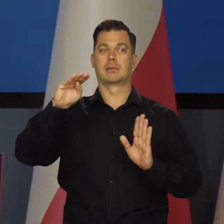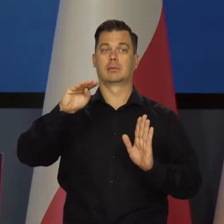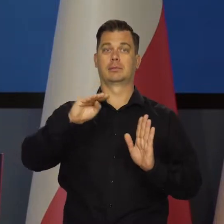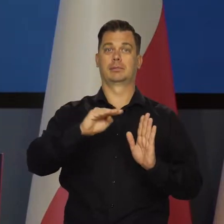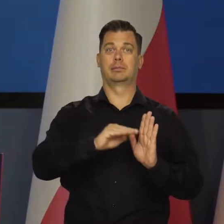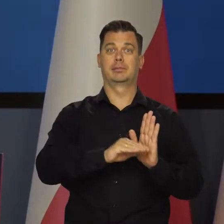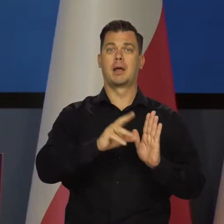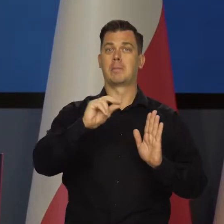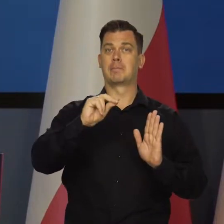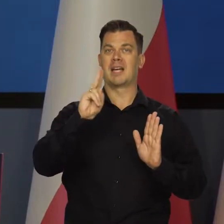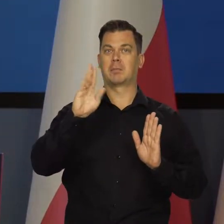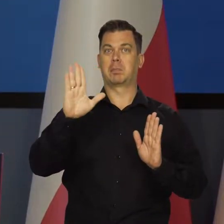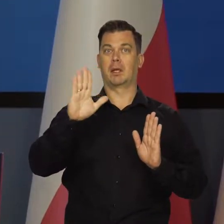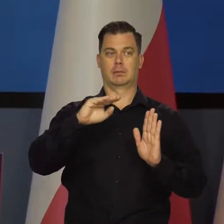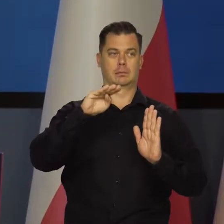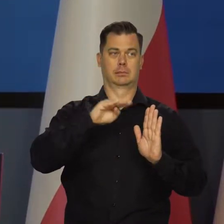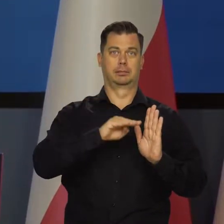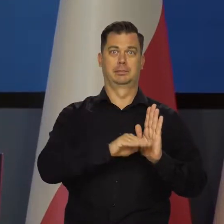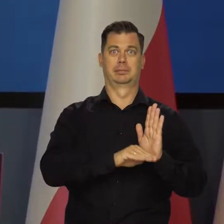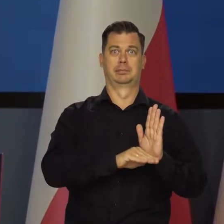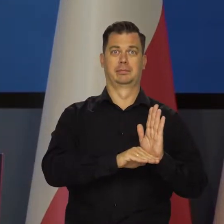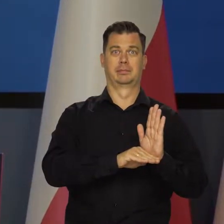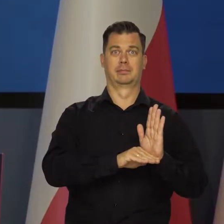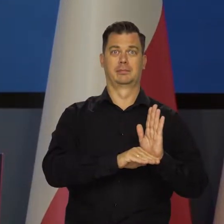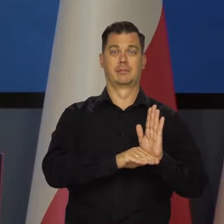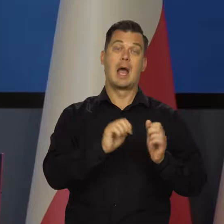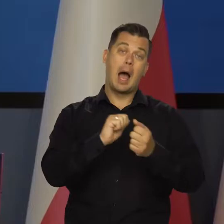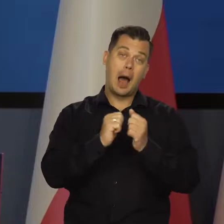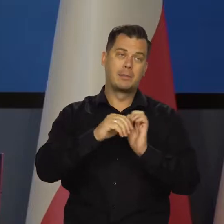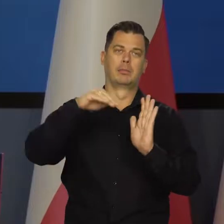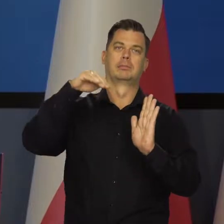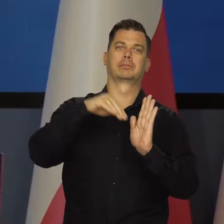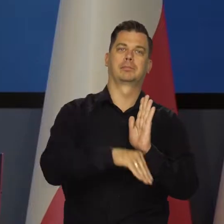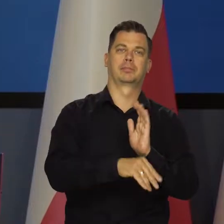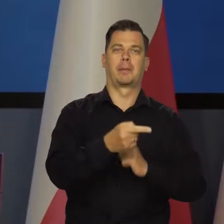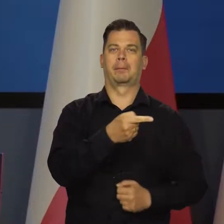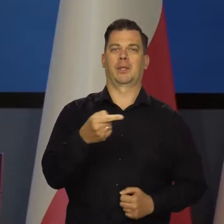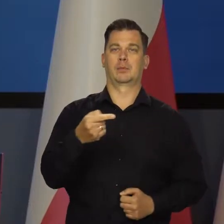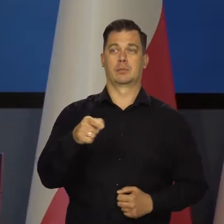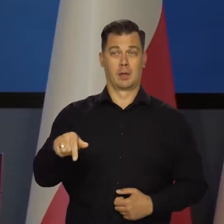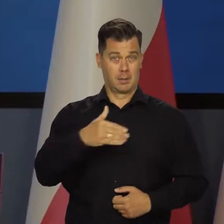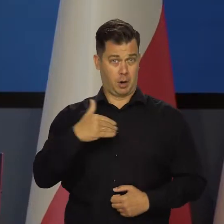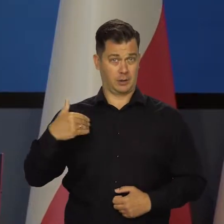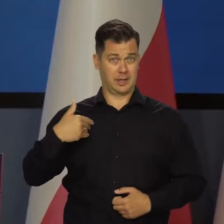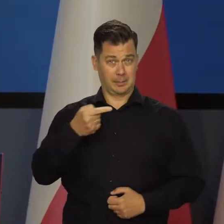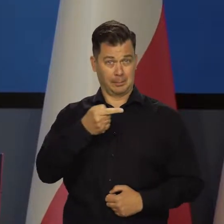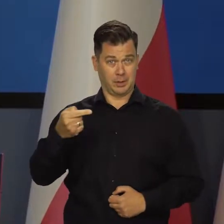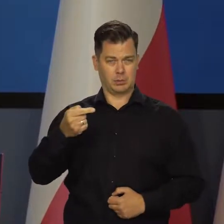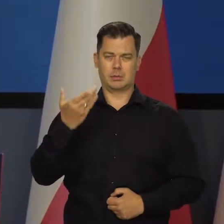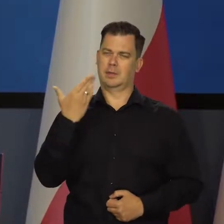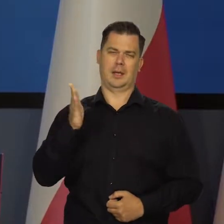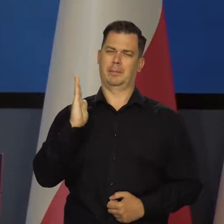Ze spowolnieniem wzrostu, a nawet stagnacją, a w niektórych krajach z recesją. Polsce recesji nie przewidujemy. Jeszcze raz powtórzę.